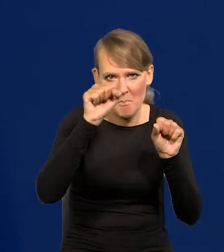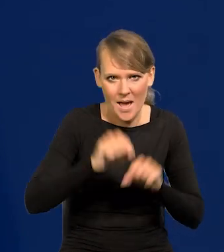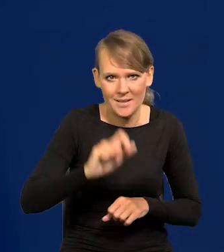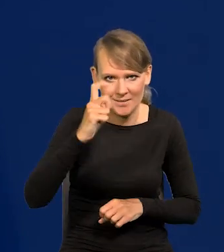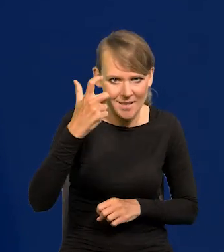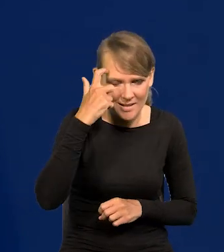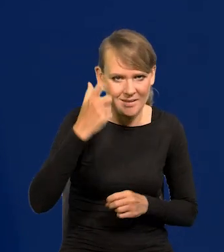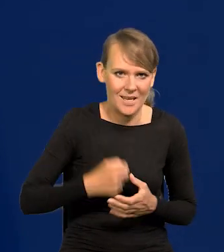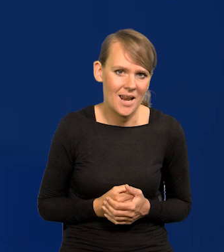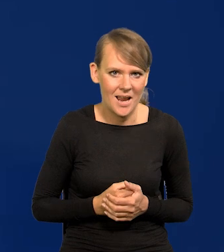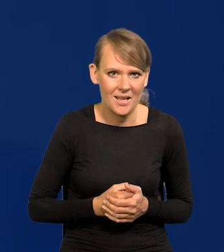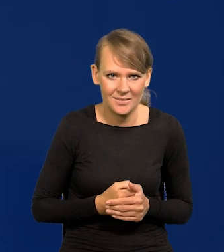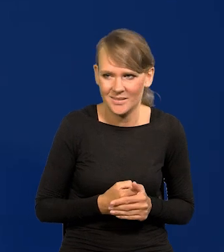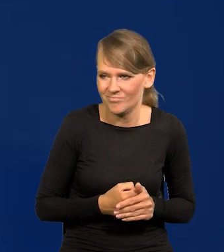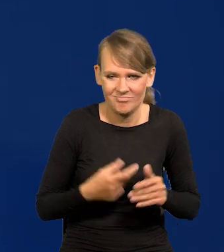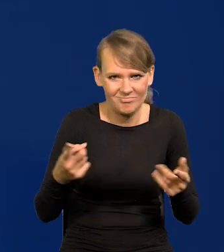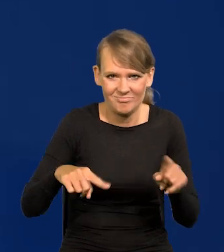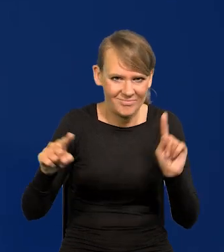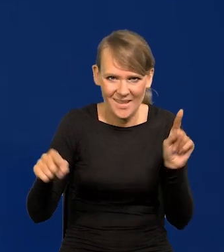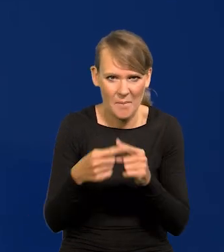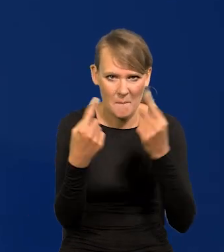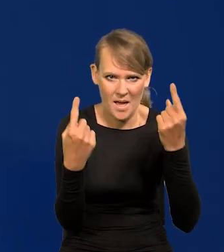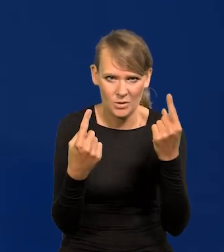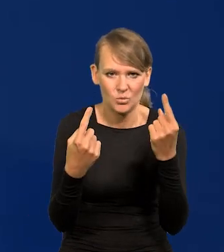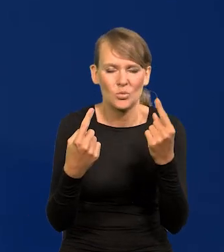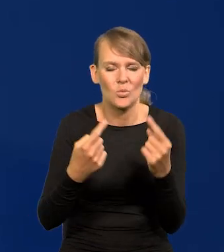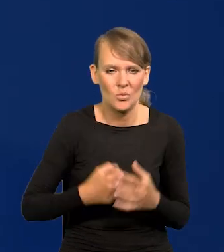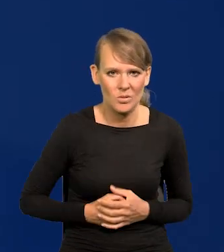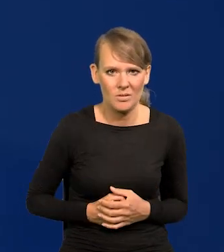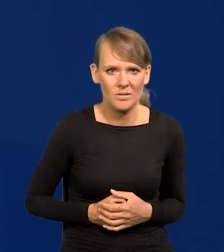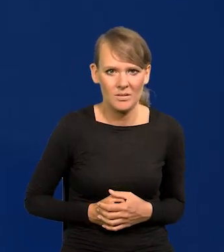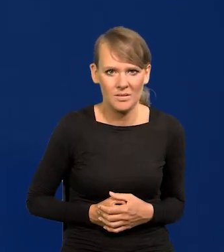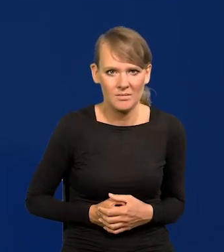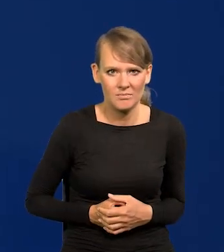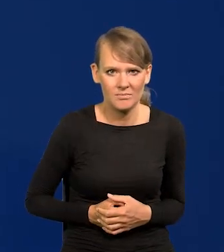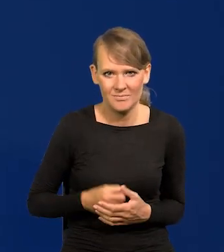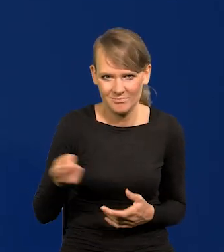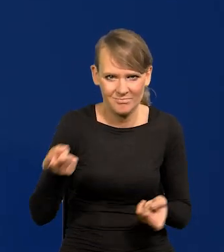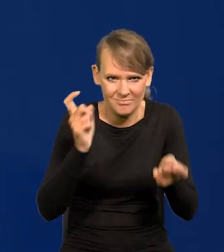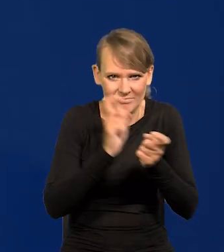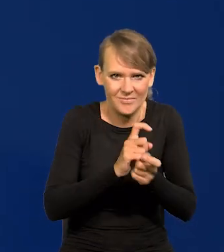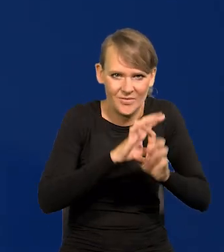To jest sprzeczne ze wszystkimi wskazaniami.